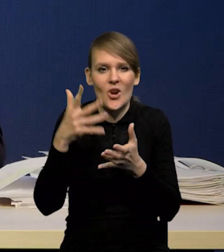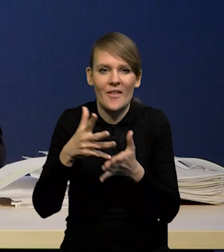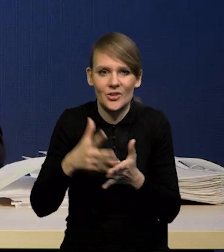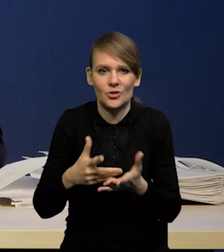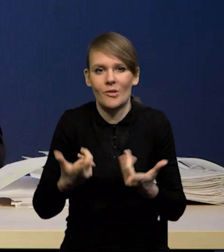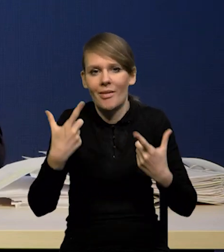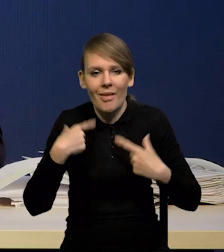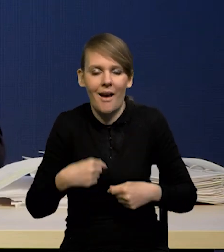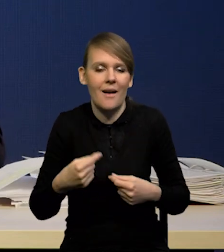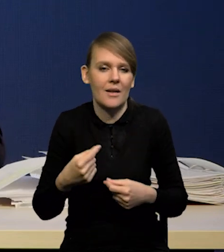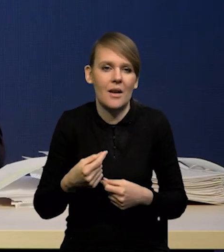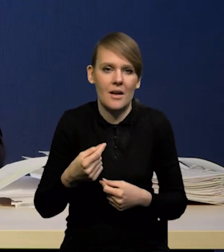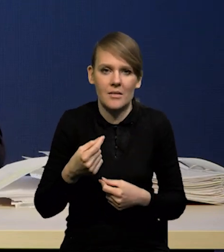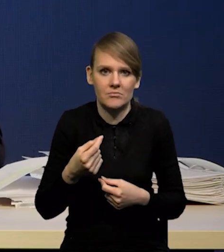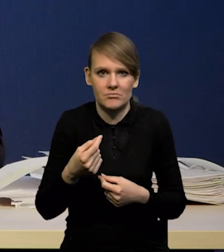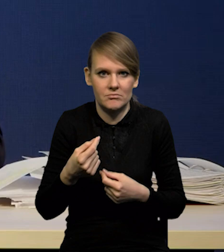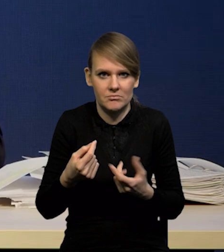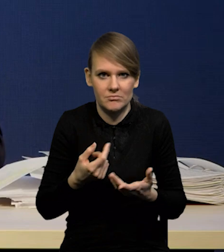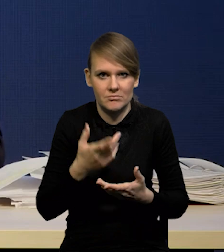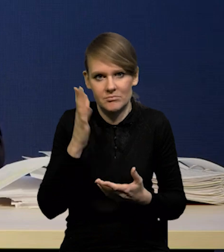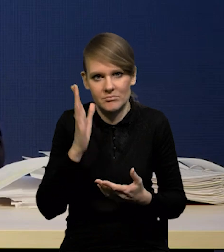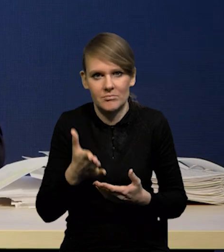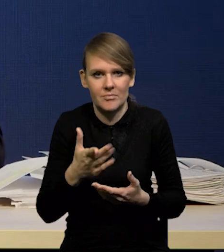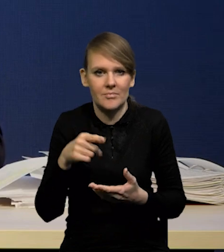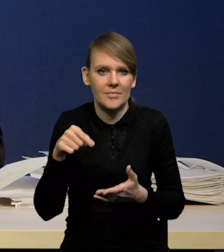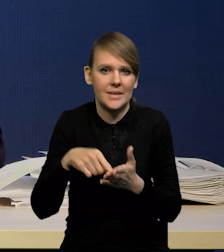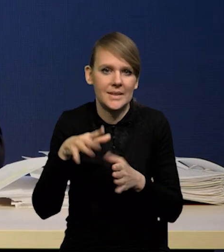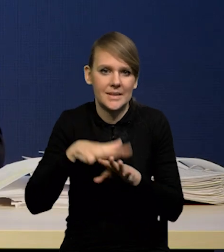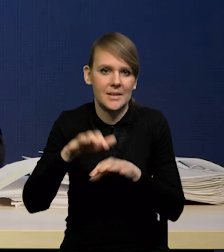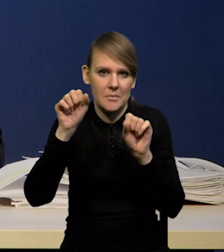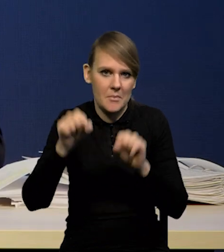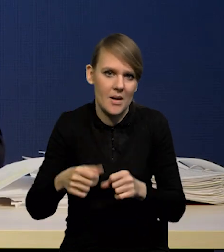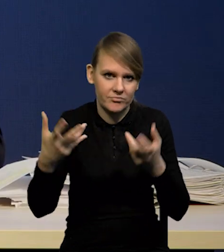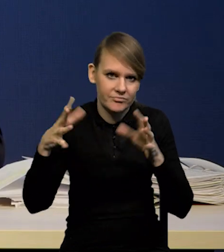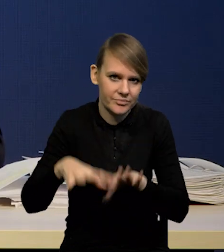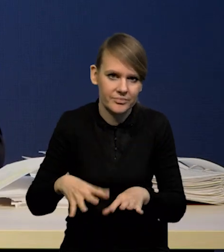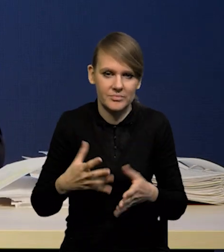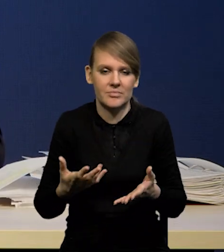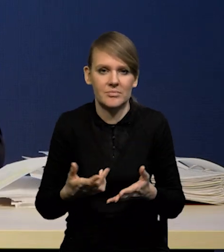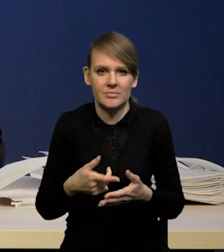że nagle nastąpi załamanie systemu bankowego albo coś w tym stylu